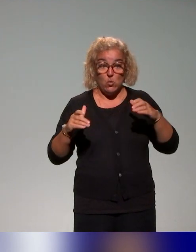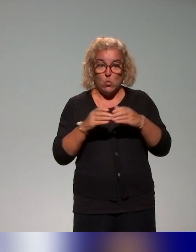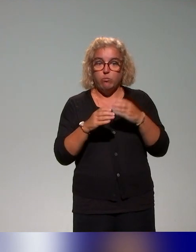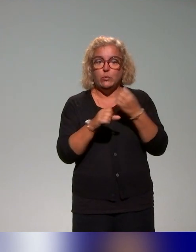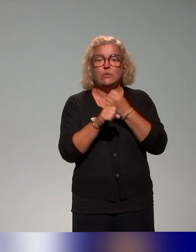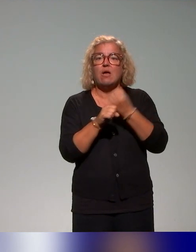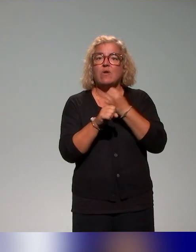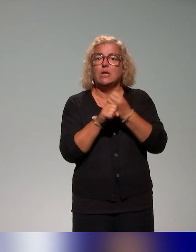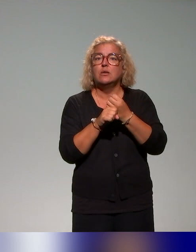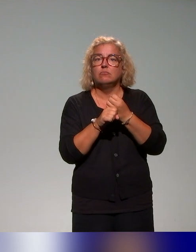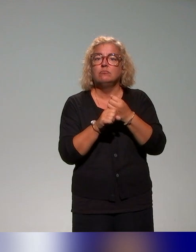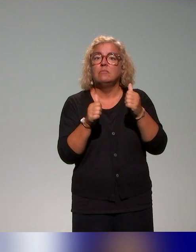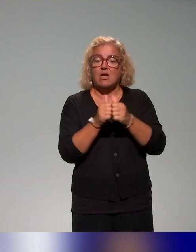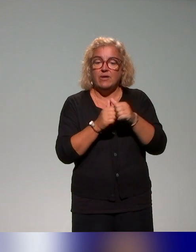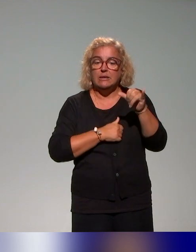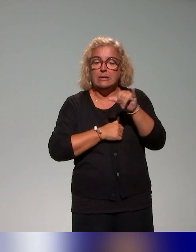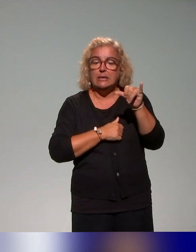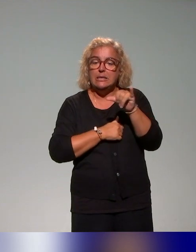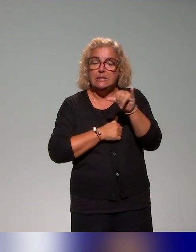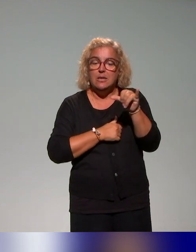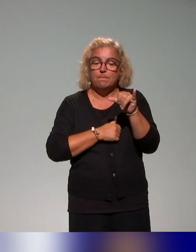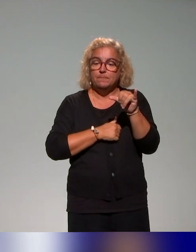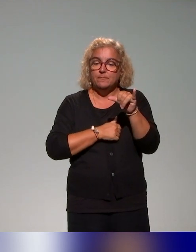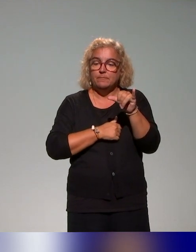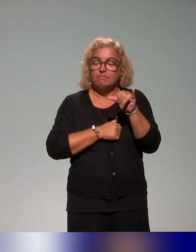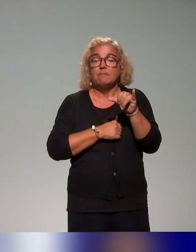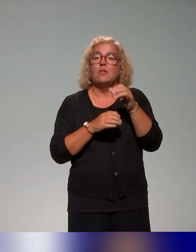Ça fait partie de notre démarche, un groupe de travail collaboratif